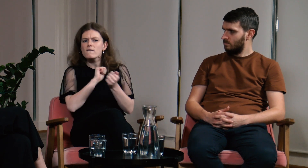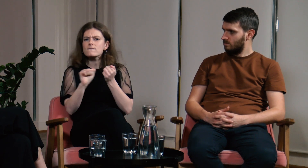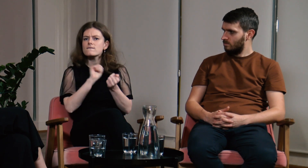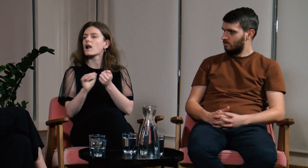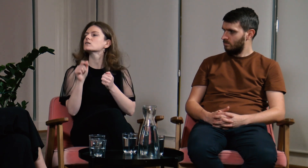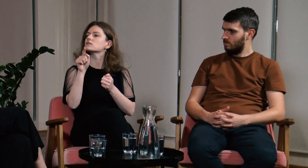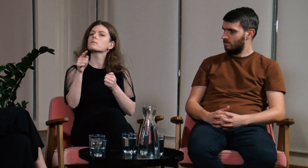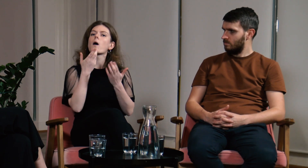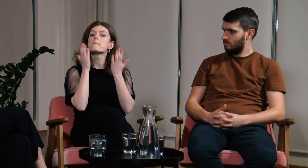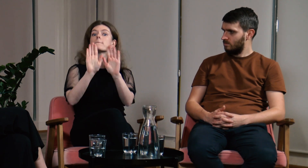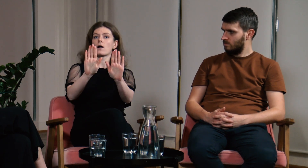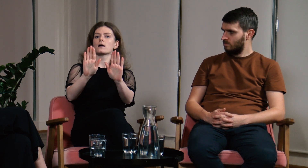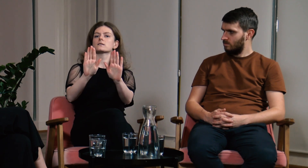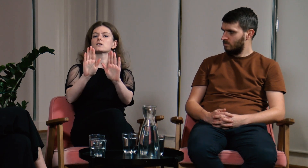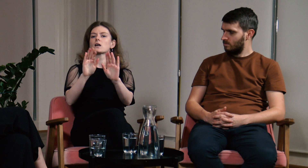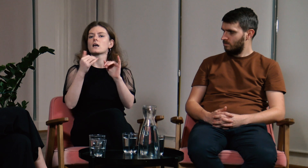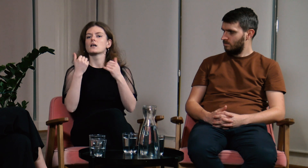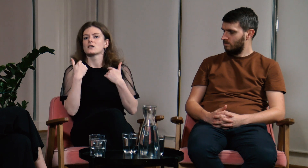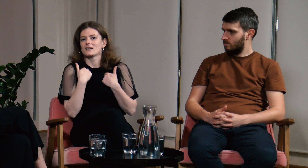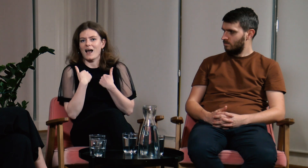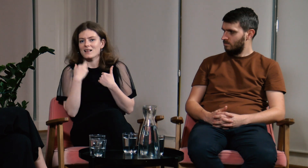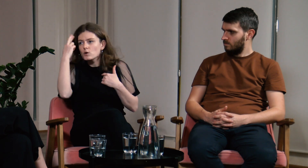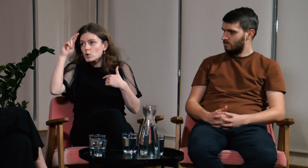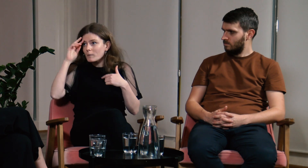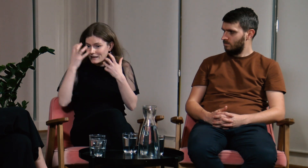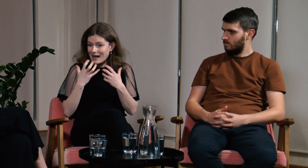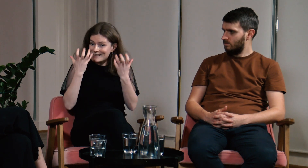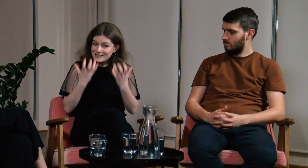Chciałam pokazać, że ja teraz nie rozumiem.